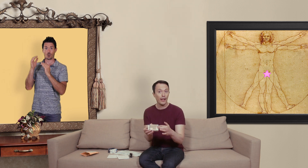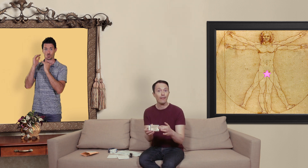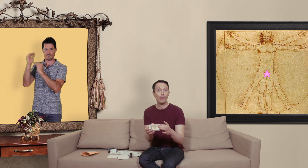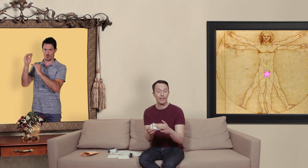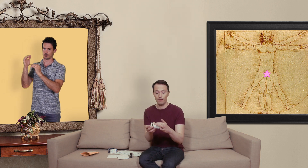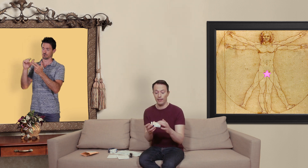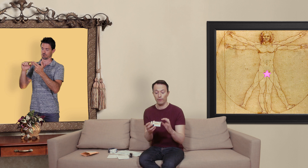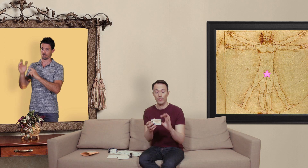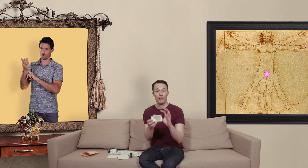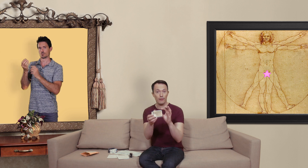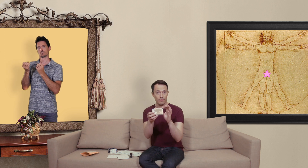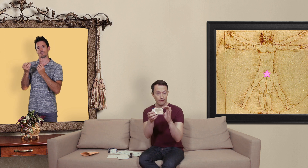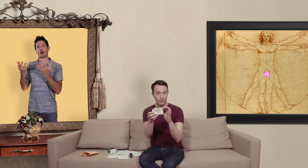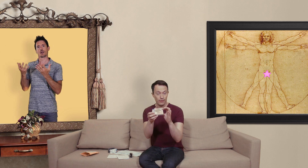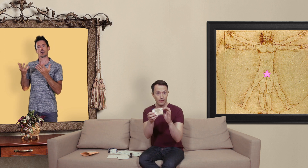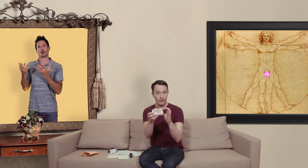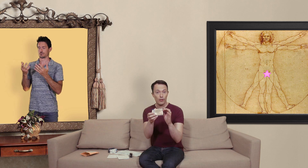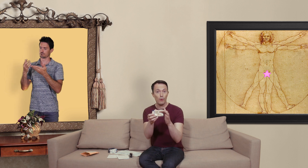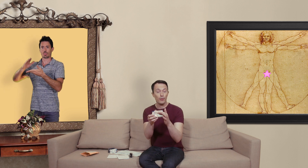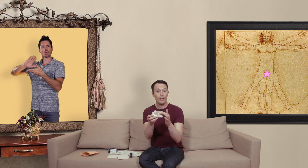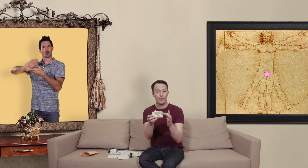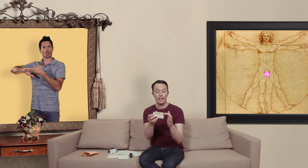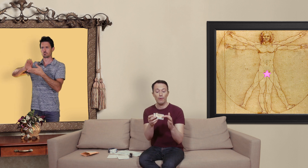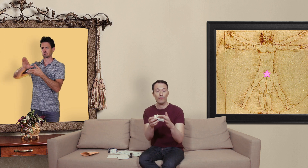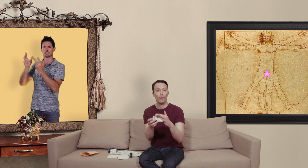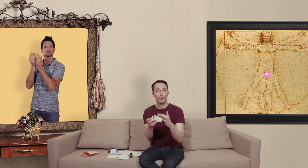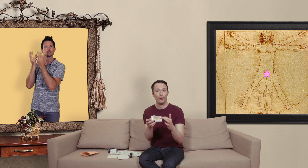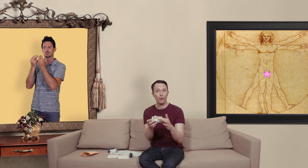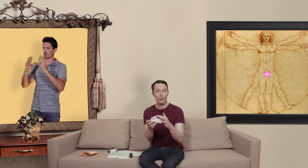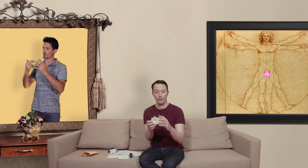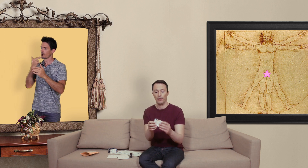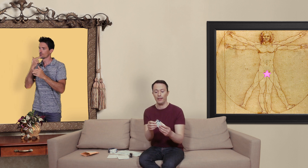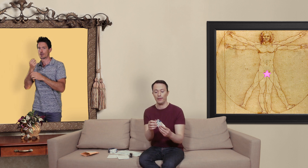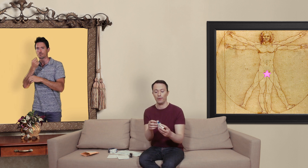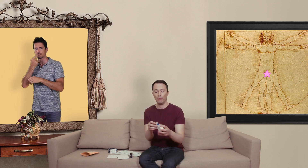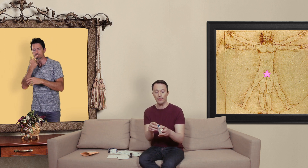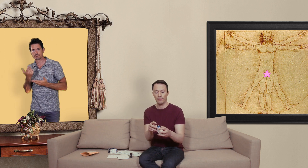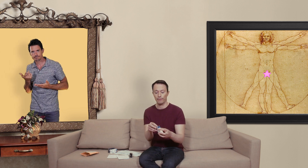pharmacie en ligne vous avez comment utiliser le médicament.. le fameux autocollant qu'on met sur les boîtes